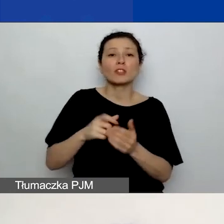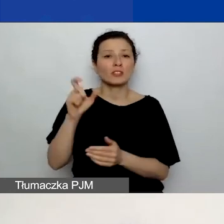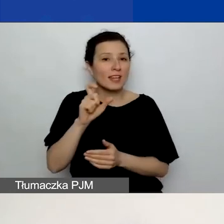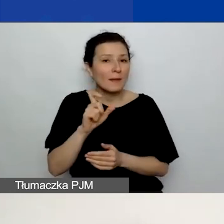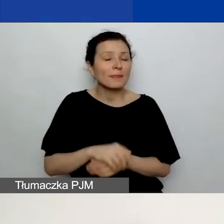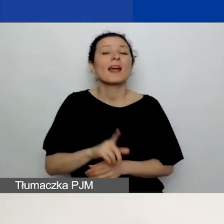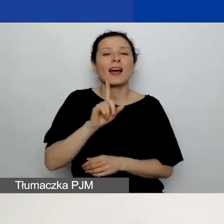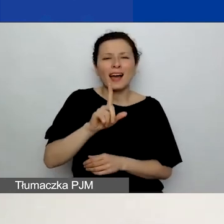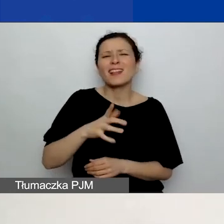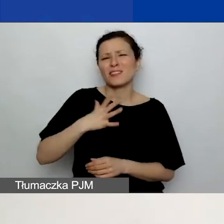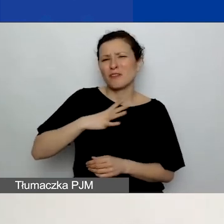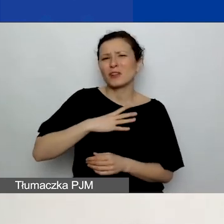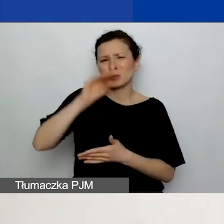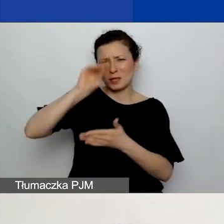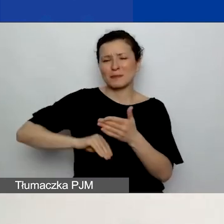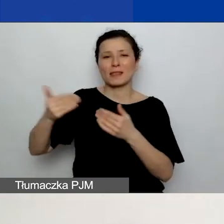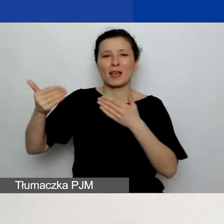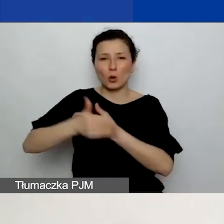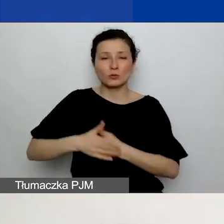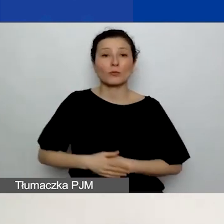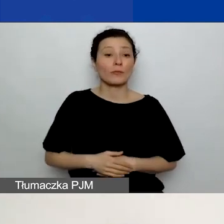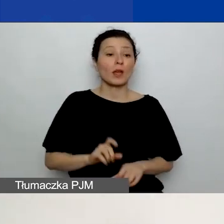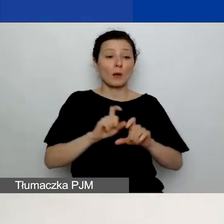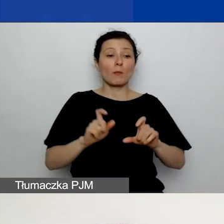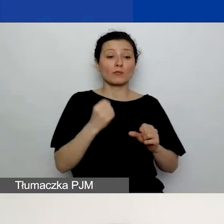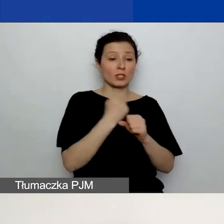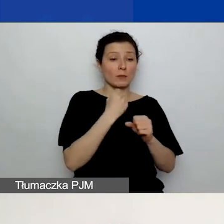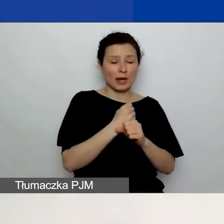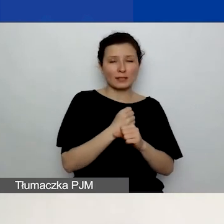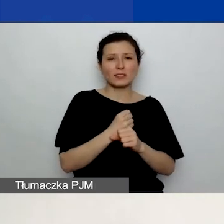ponieważ w czasie pracy nad wnioskiem jeszcze koncepcja może wam się zmienić.